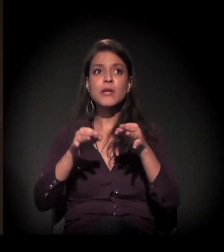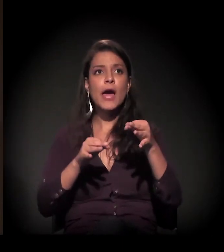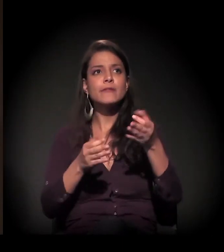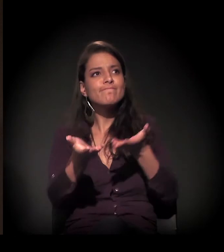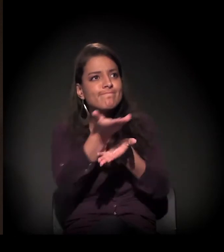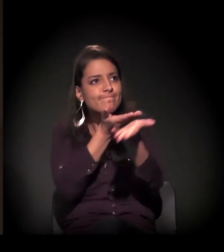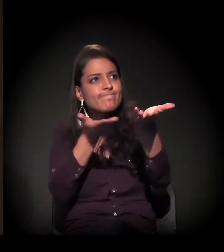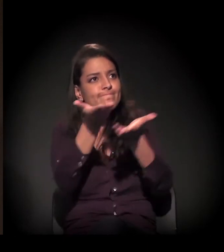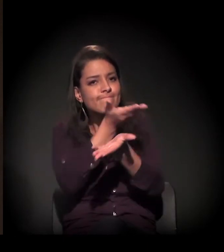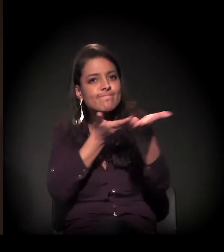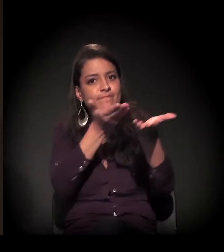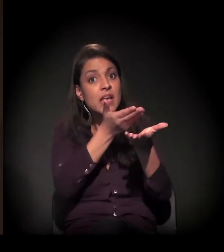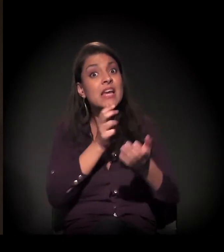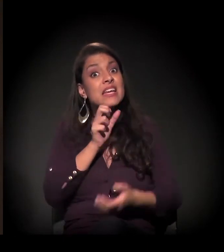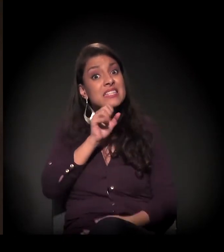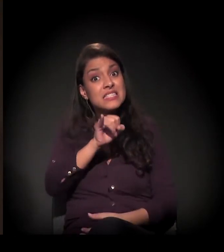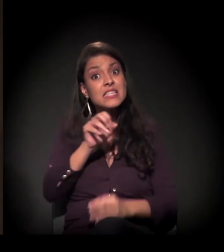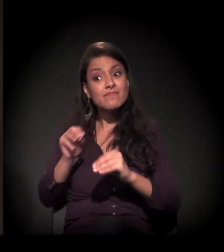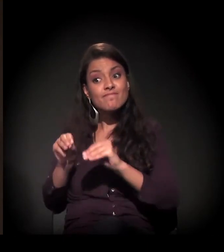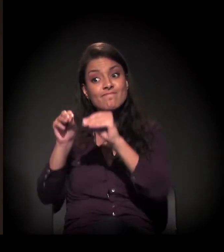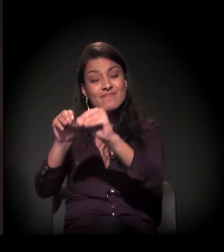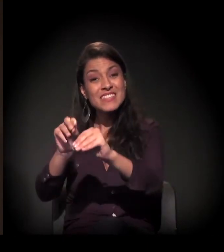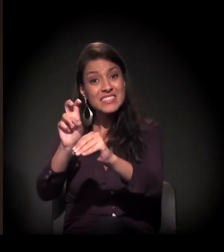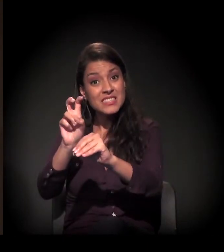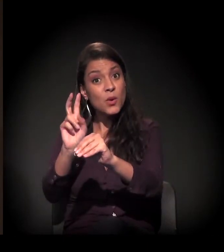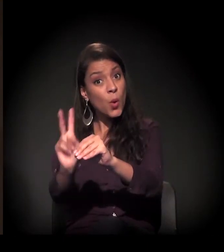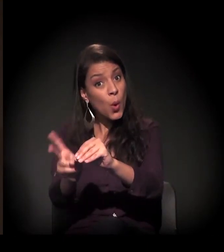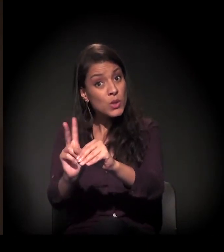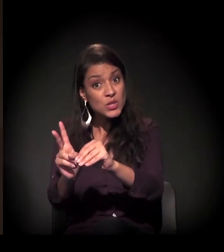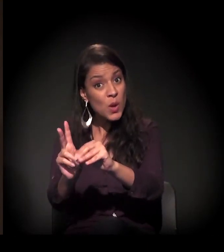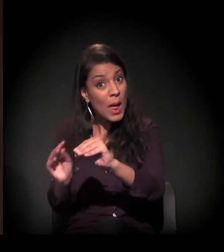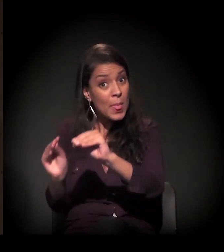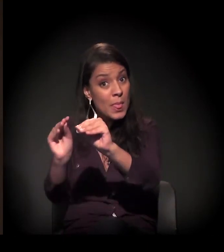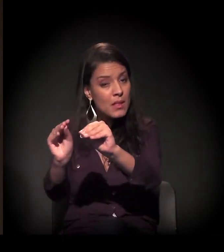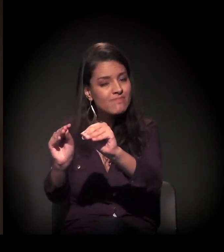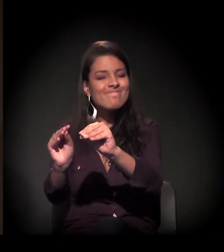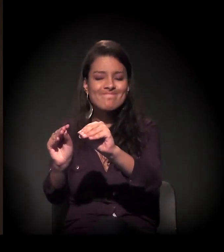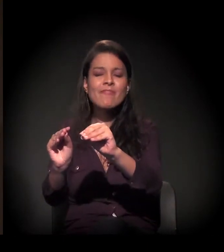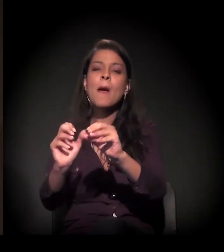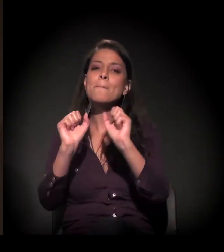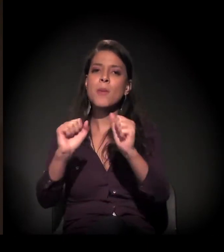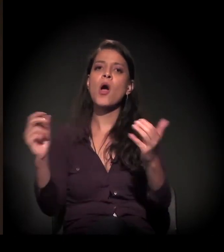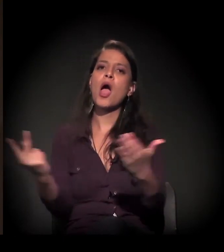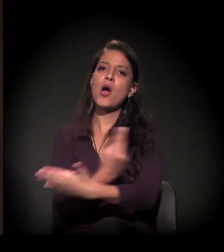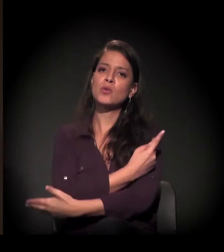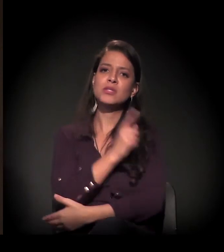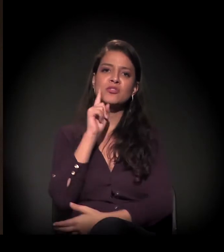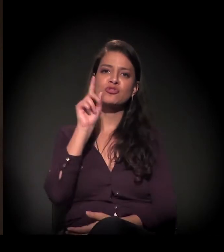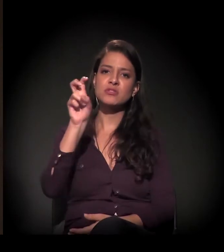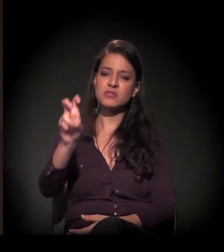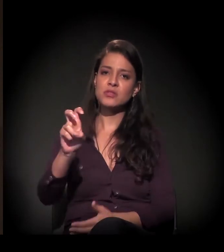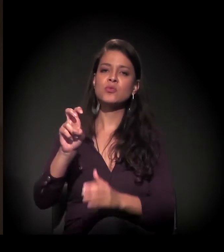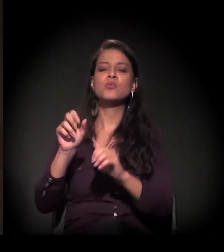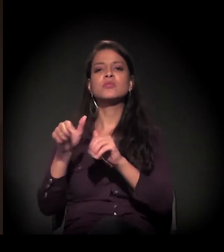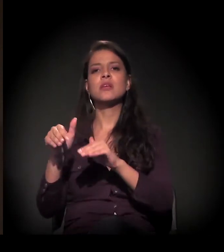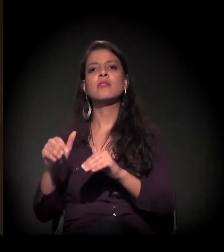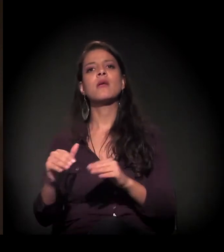mas, se não houver nenhuma alteração de percurso, há um risco real, concreto, de a reintegração de posse ser agendada no dia 5 de setembro.